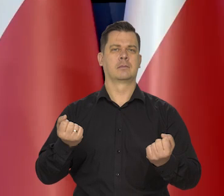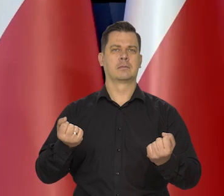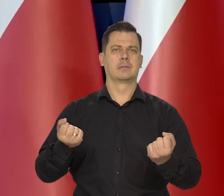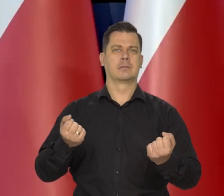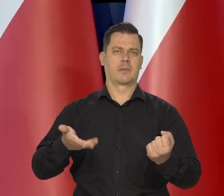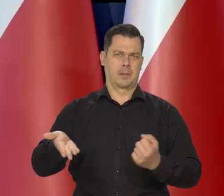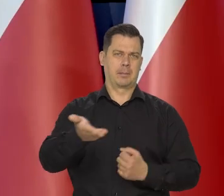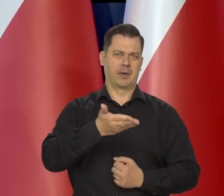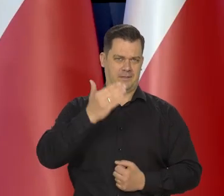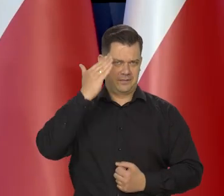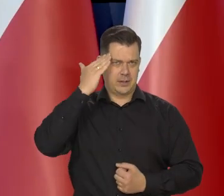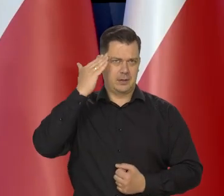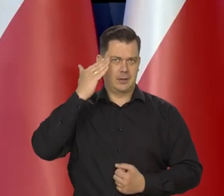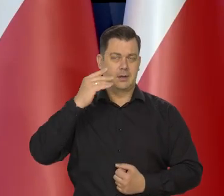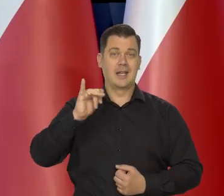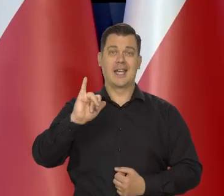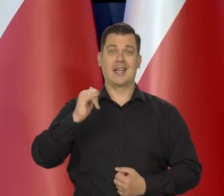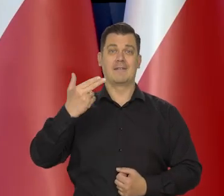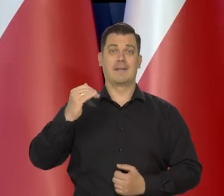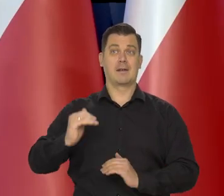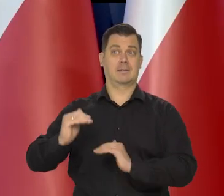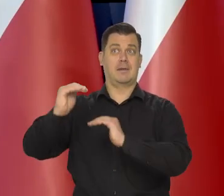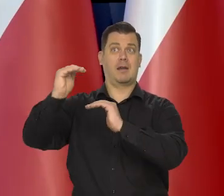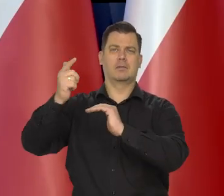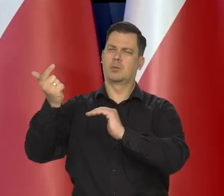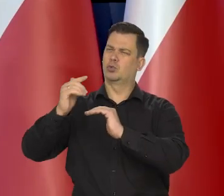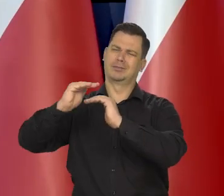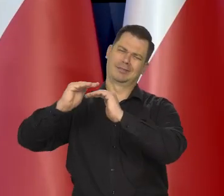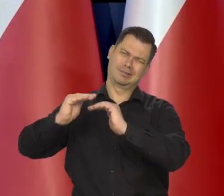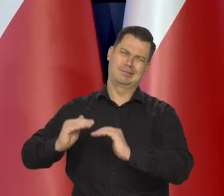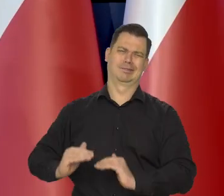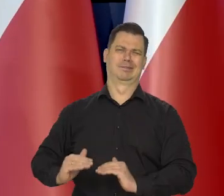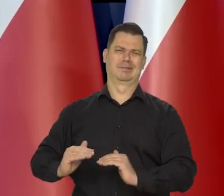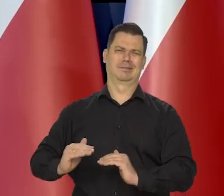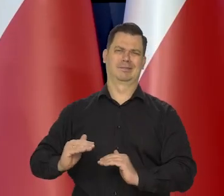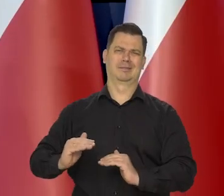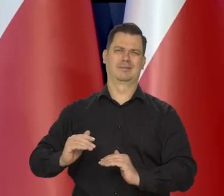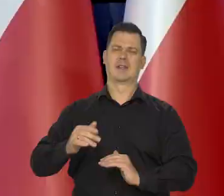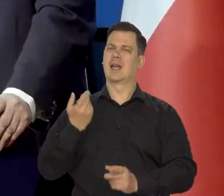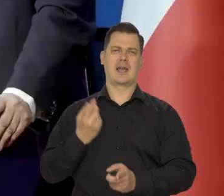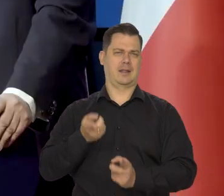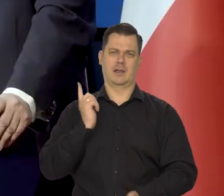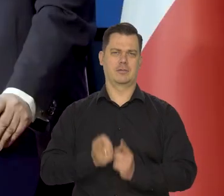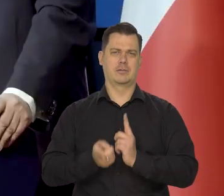aby inflację zlikwidować nadmierną, jak najszybciej,